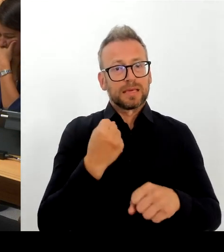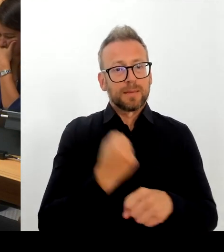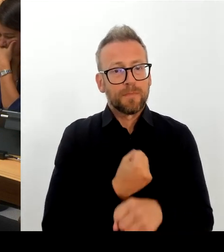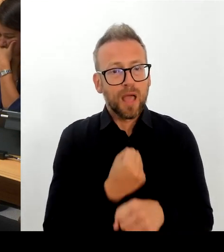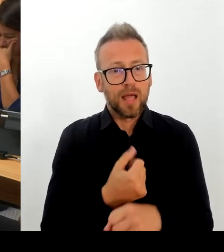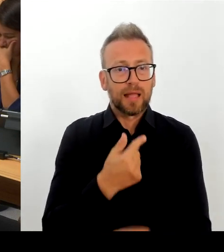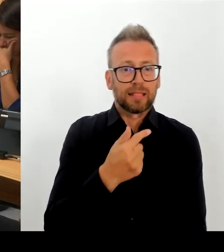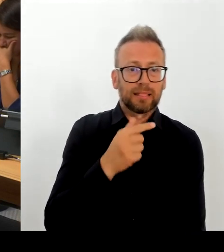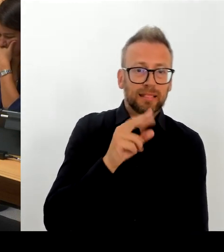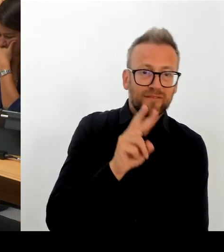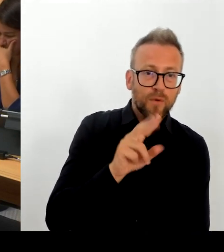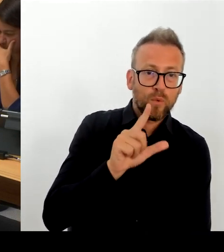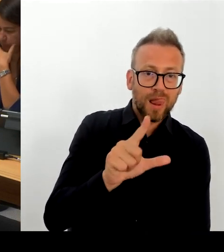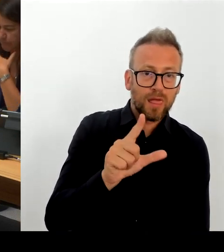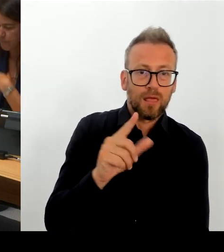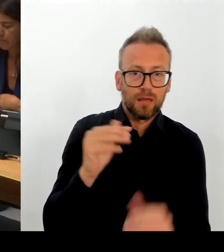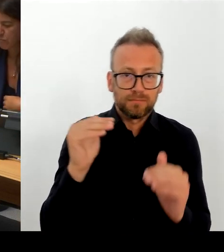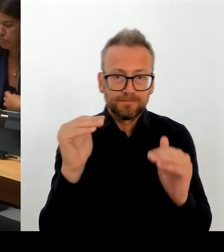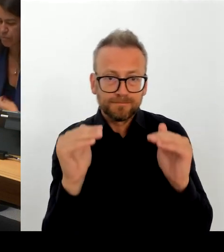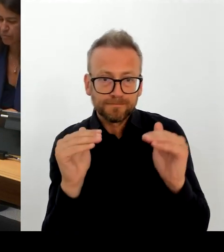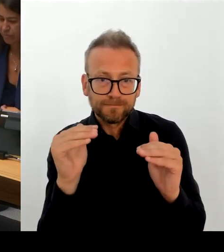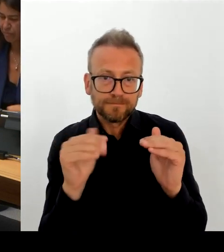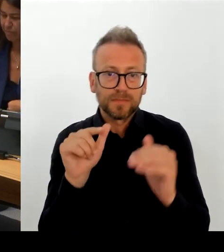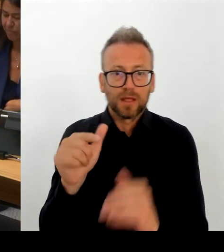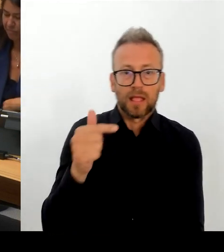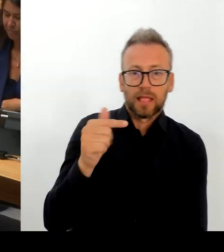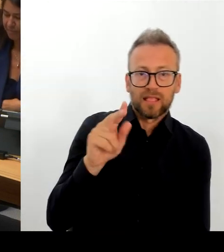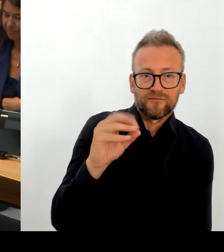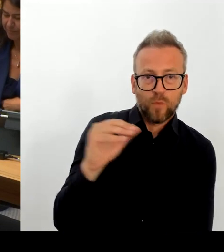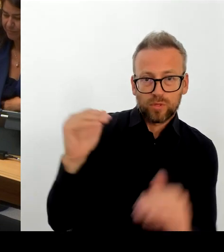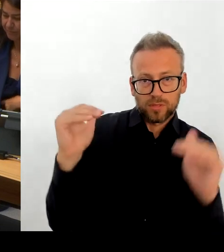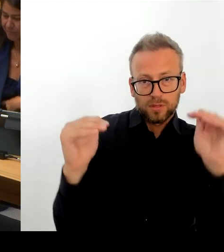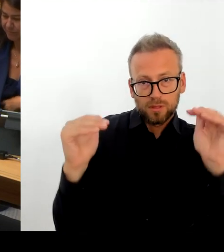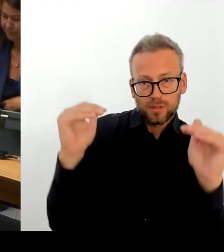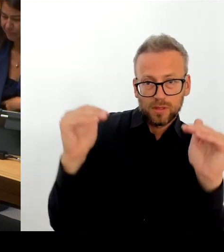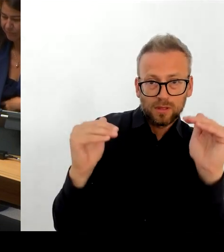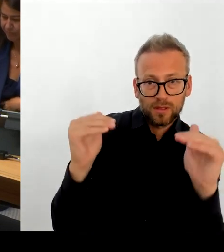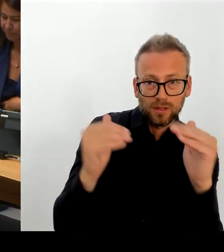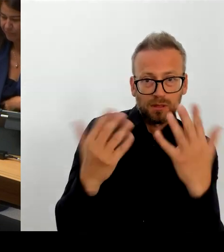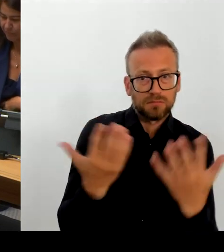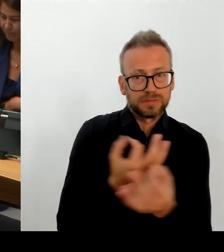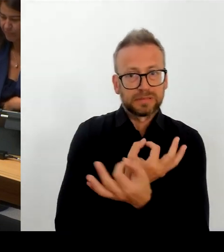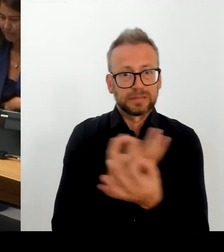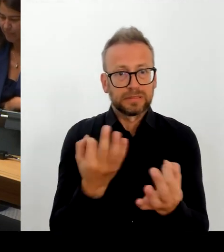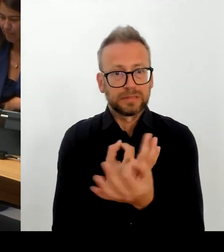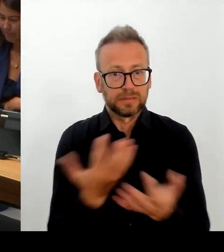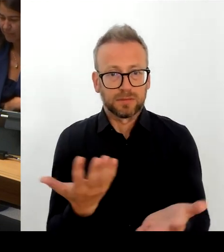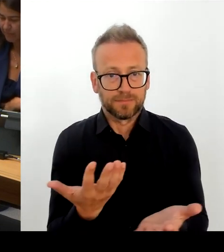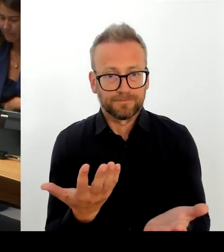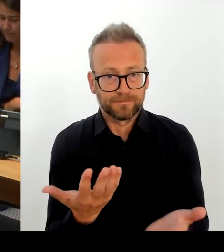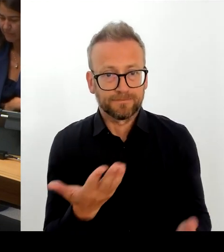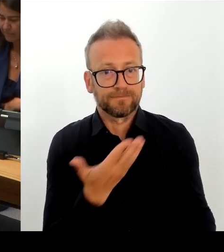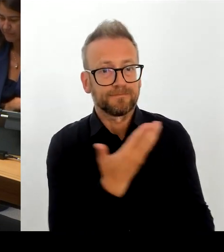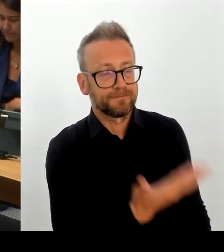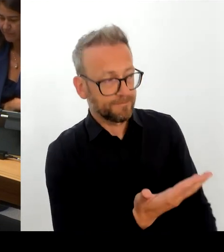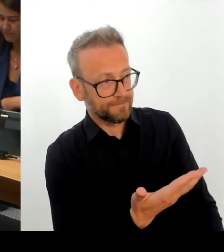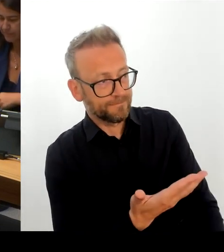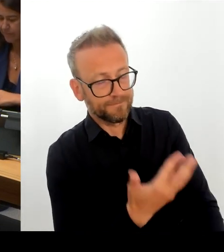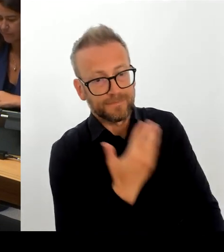Tarifrahmen, hätten aber gar keine Möglichkeit mehr mitzuwirken auf dessen Ausgestaltung. Und einfach zu sagen: Wir legen einen Schalter um und bewegen uns in den Rahmen des TVöD.